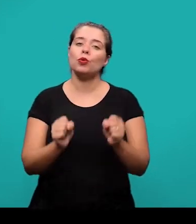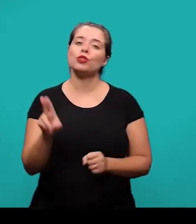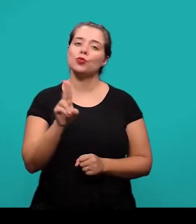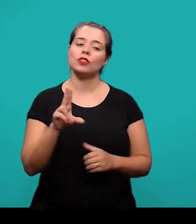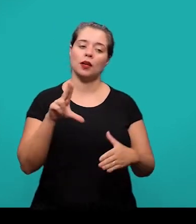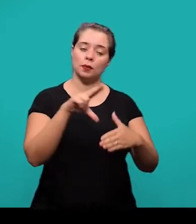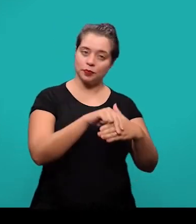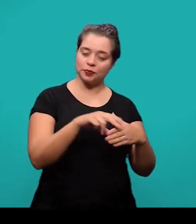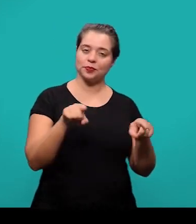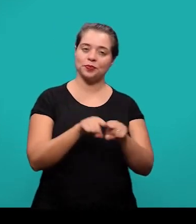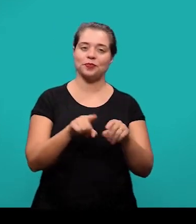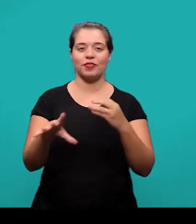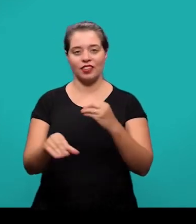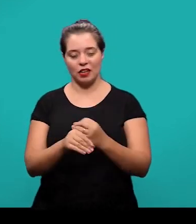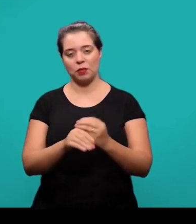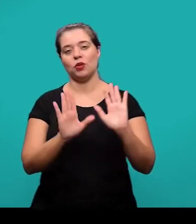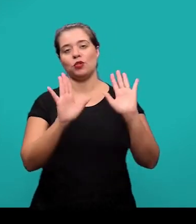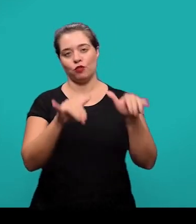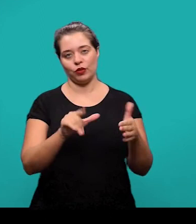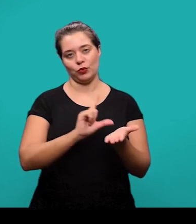o apêndice e o anexo ao final do documento.